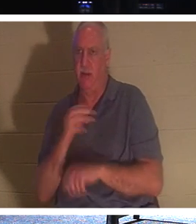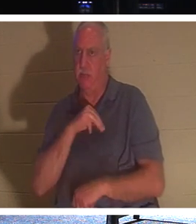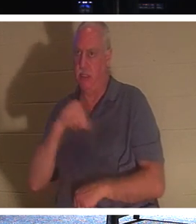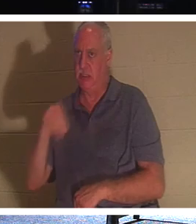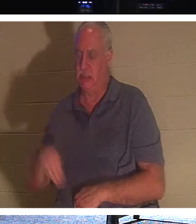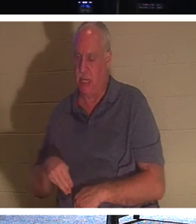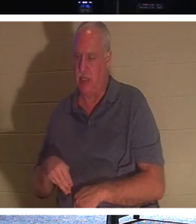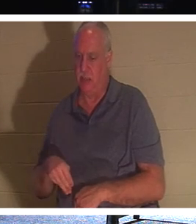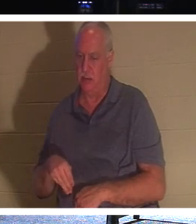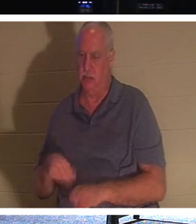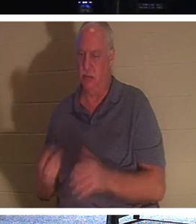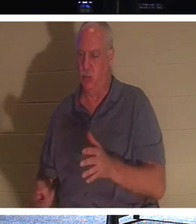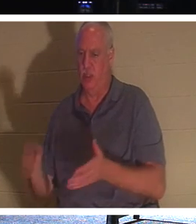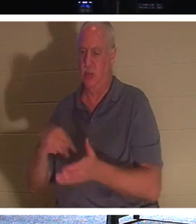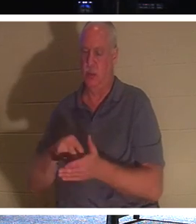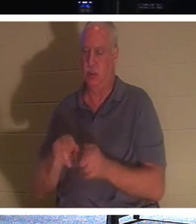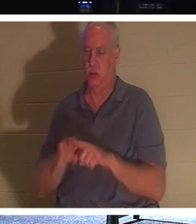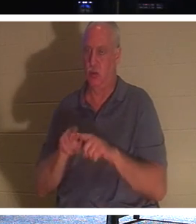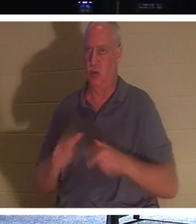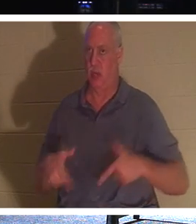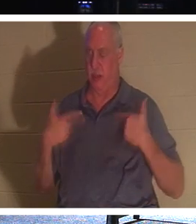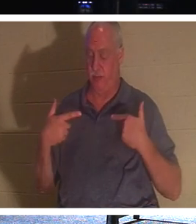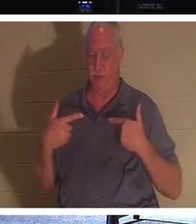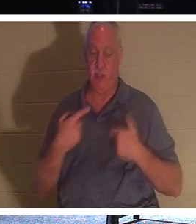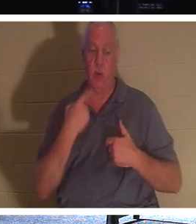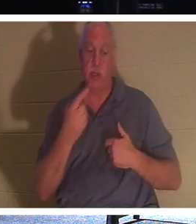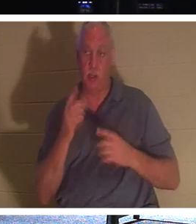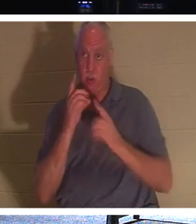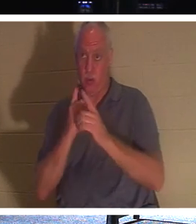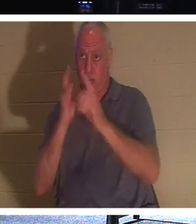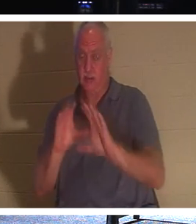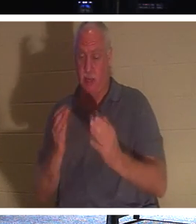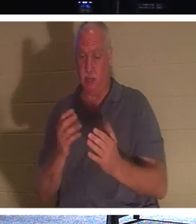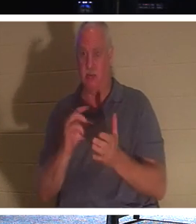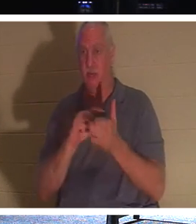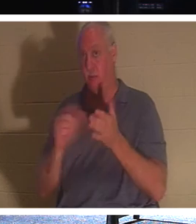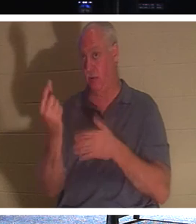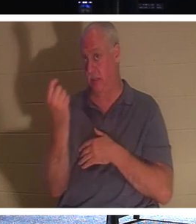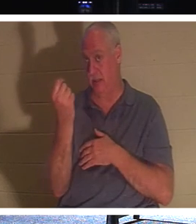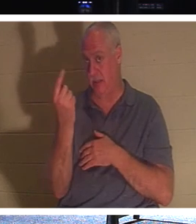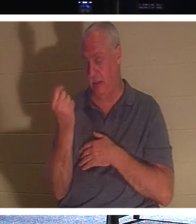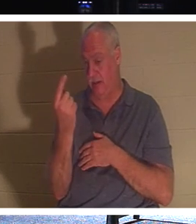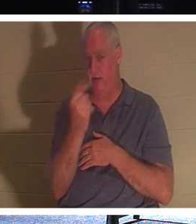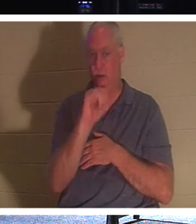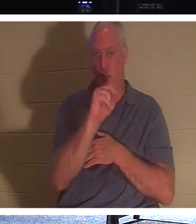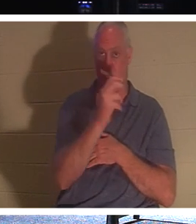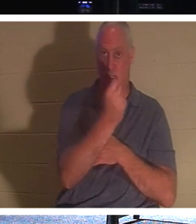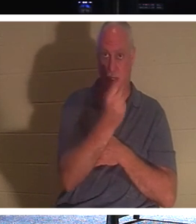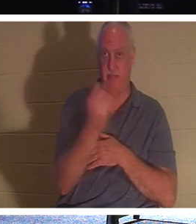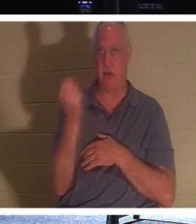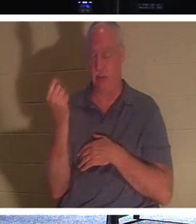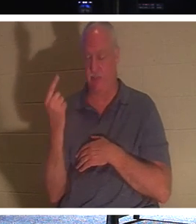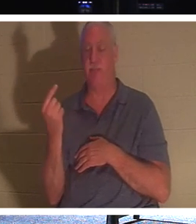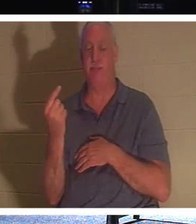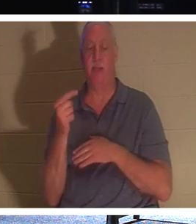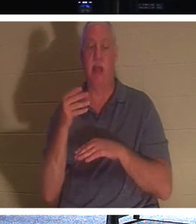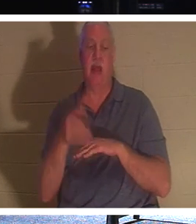，他就是生命。因此，当耶稣告诉门徒时，《约翰福音》第 11 章第 11 节说：“说了这话，又对他们说：‘